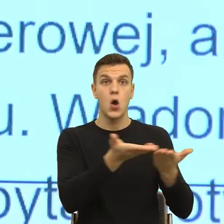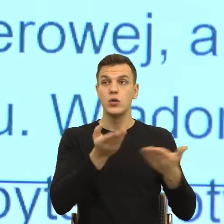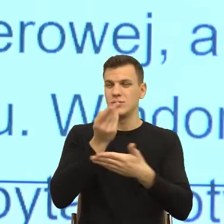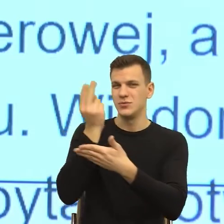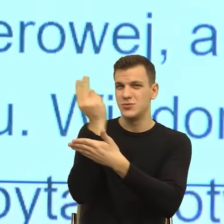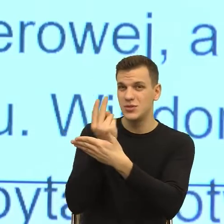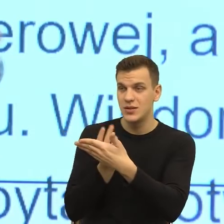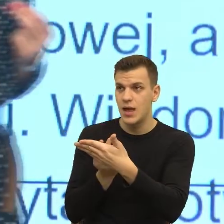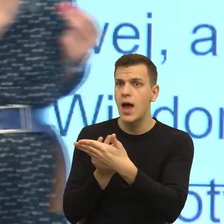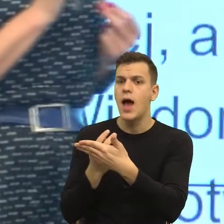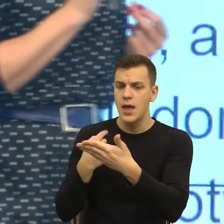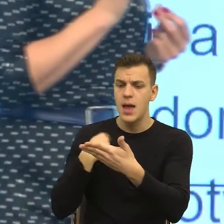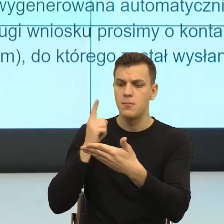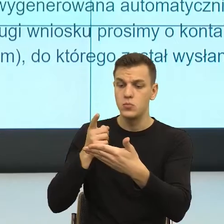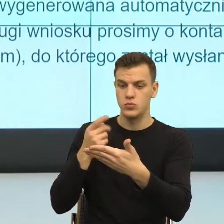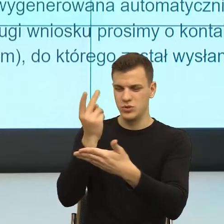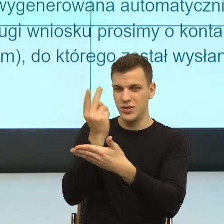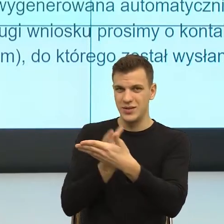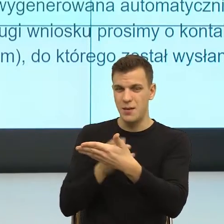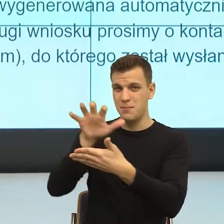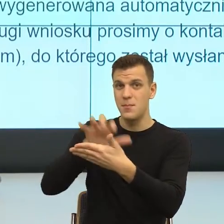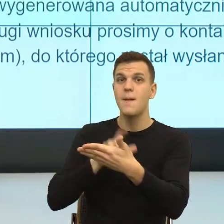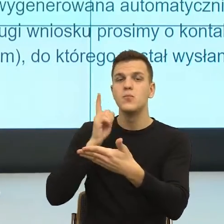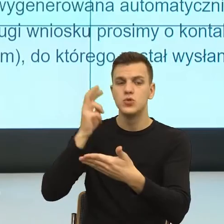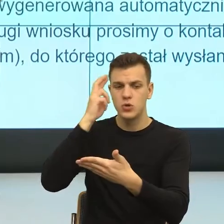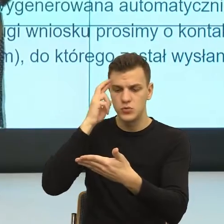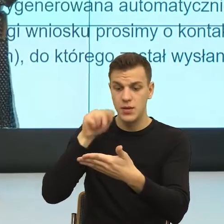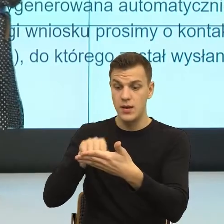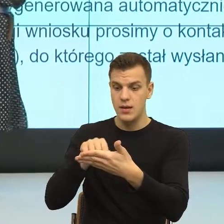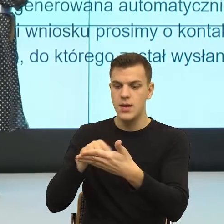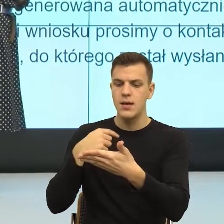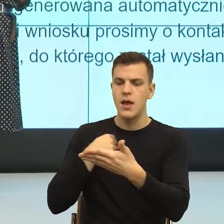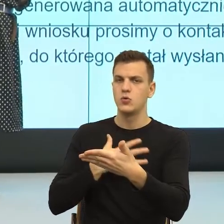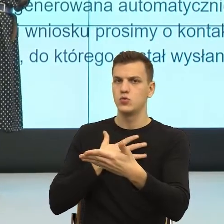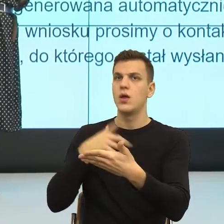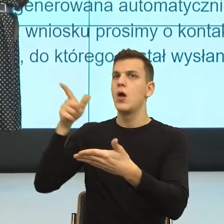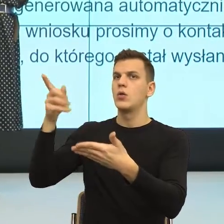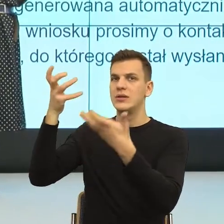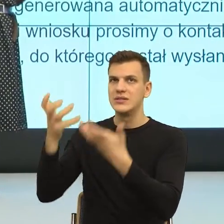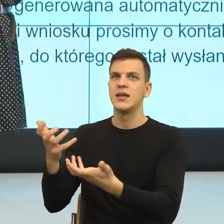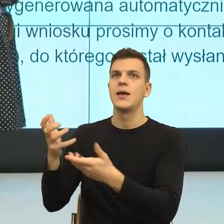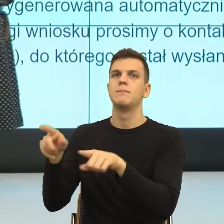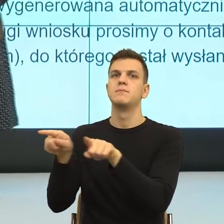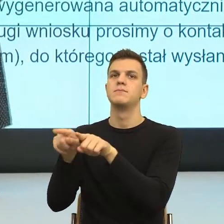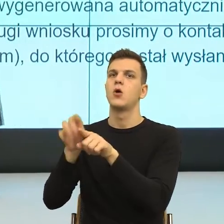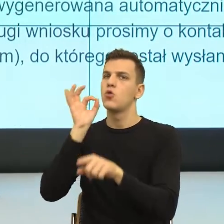że ktoś chce dla mnie dobrze i teraz kto chce dla mnie dobrze.